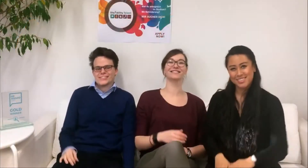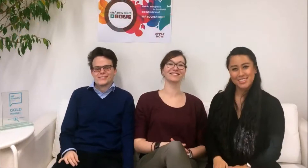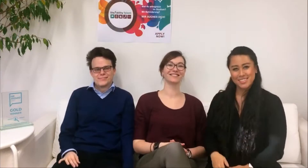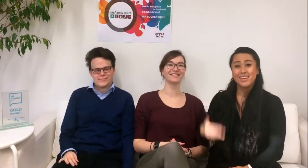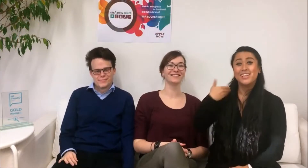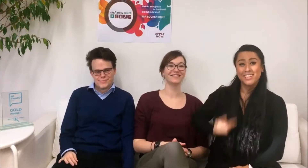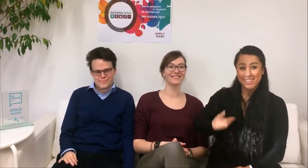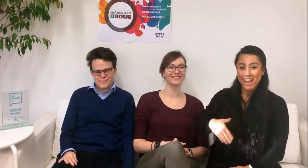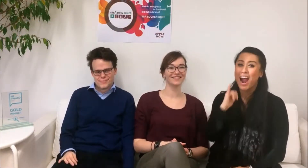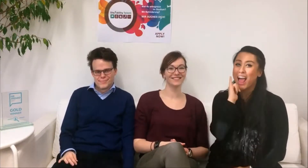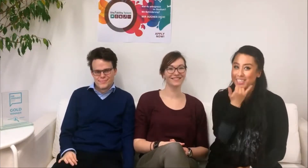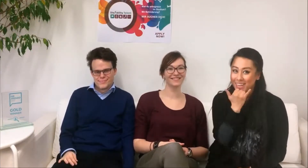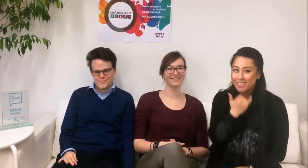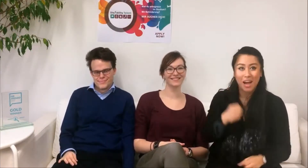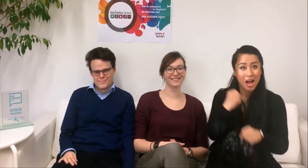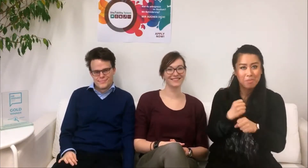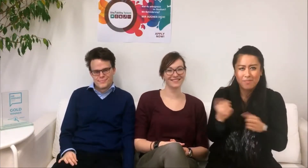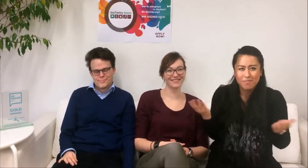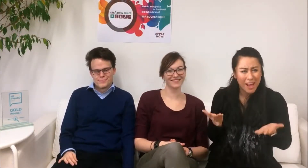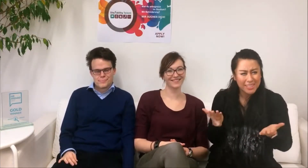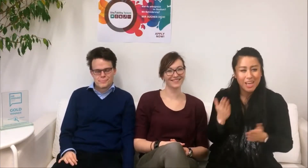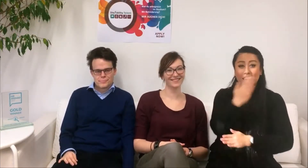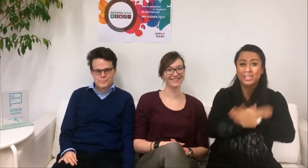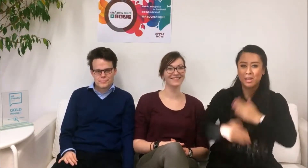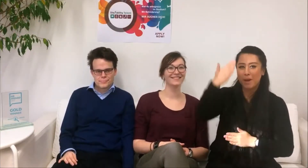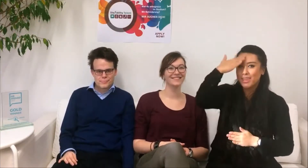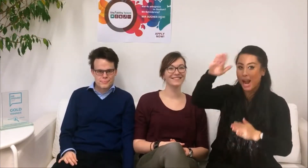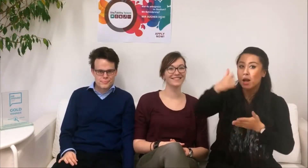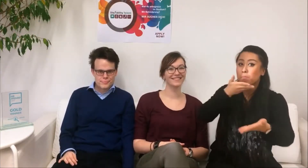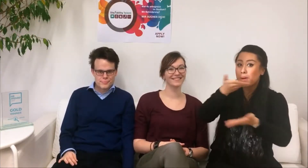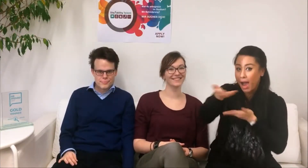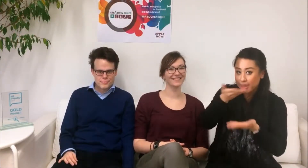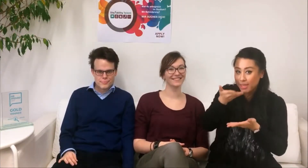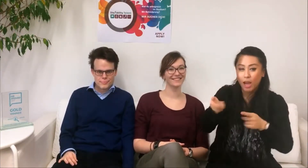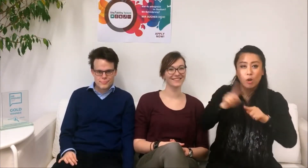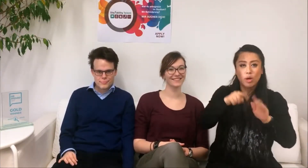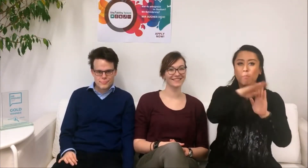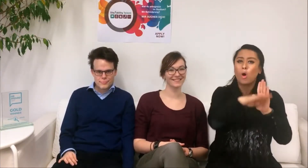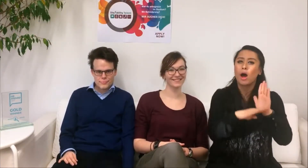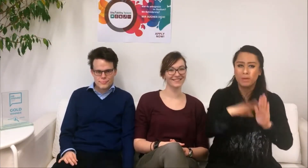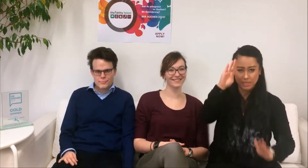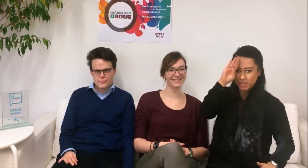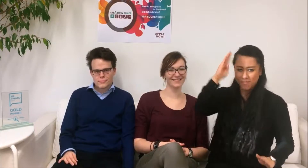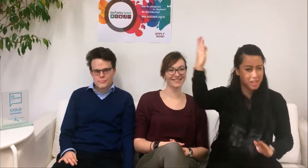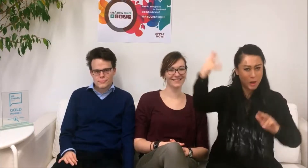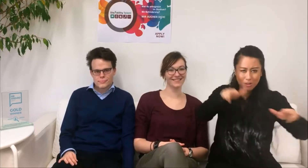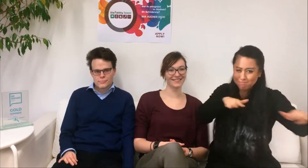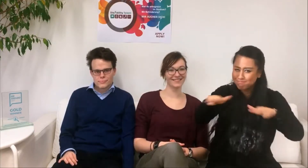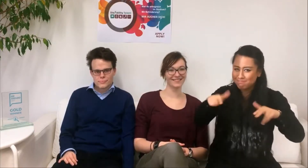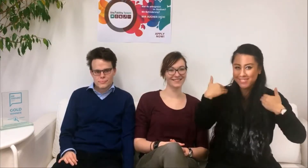Hallo, ich heiße Alice und ich arbeite für das DisAbility Talent Programm als Advisor und bin Programmerfinderin.